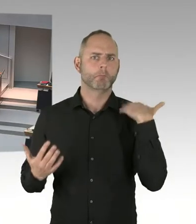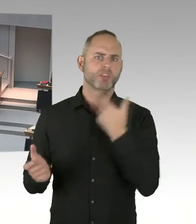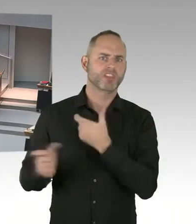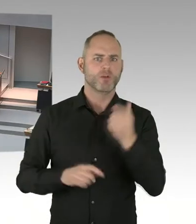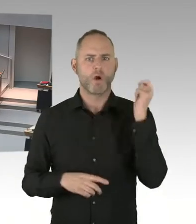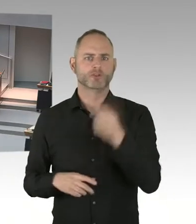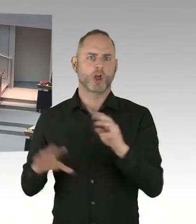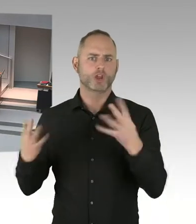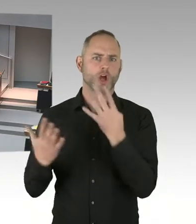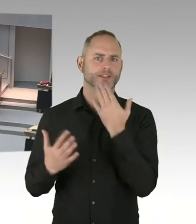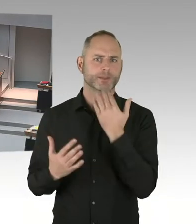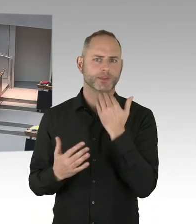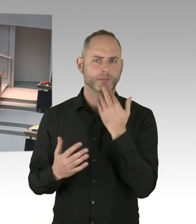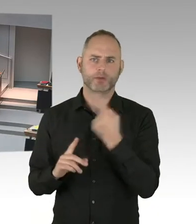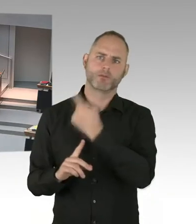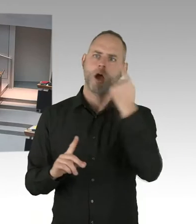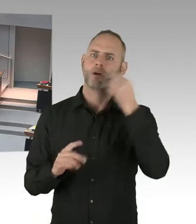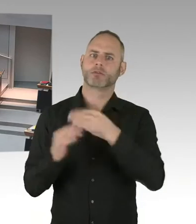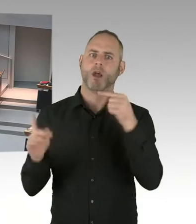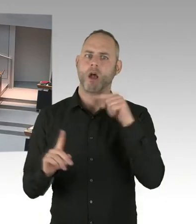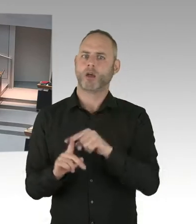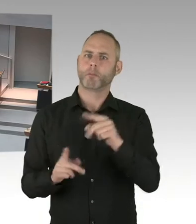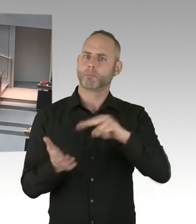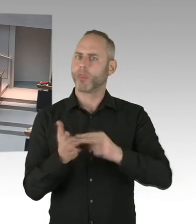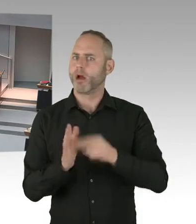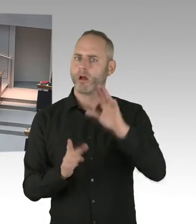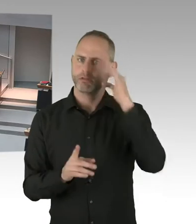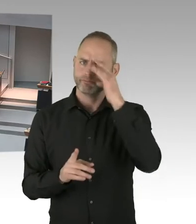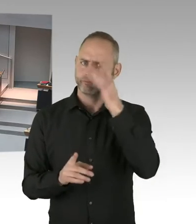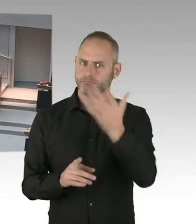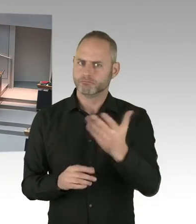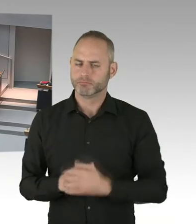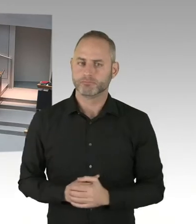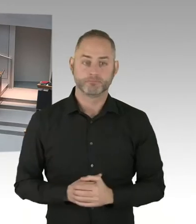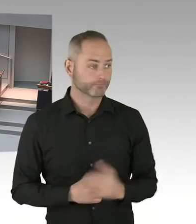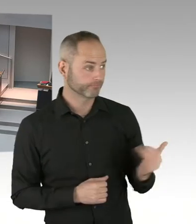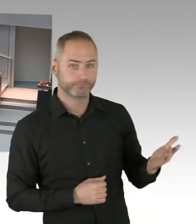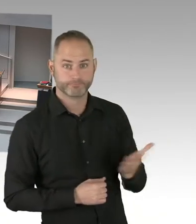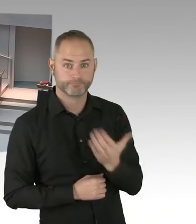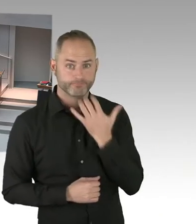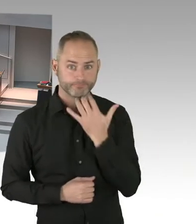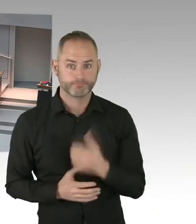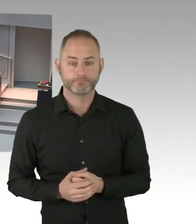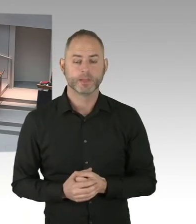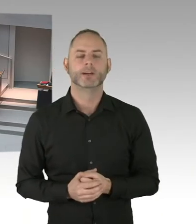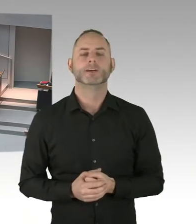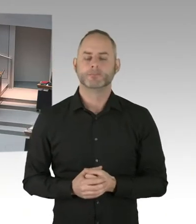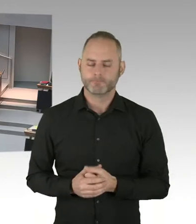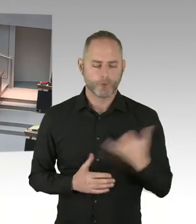Ein stilles Gedenken stattfinden wird. Und gleichzeitig hat die Innenverwaltung eine Konferenz initiiert,